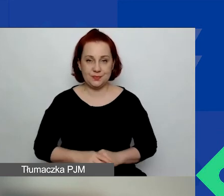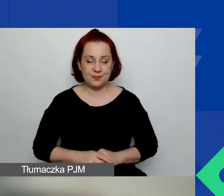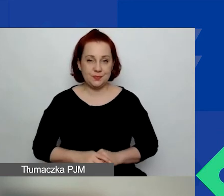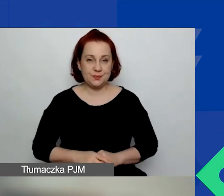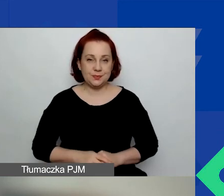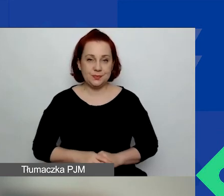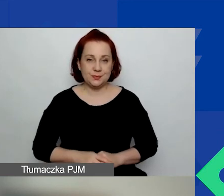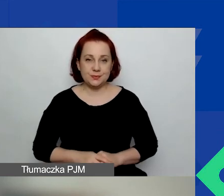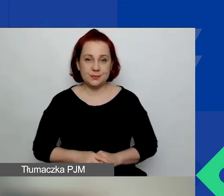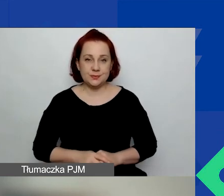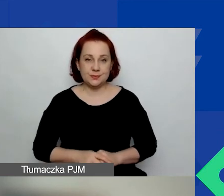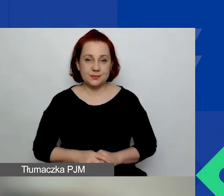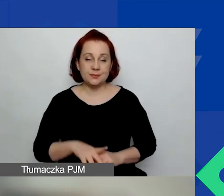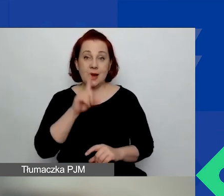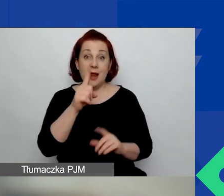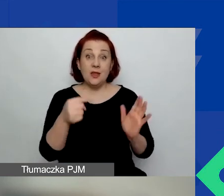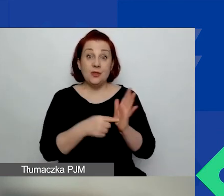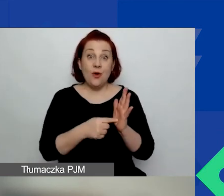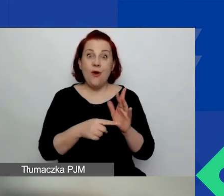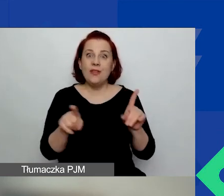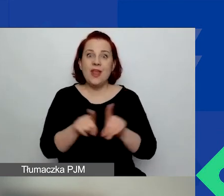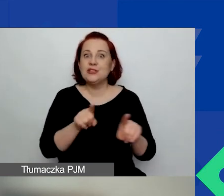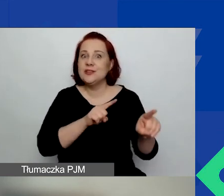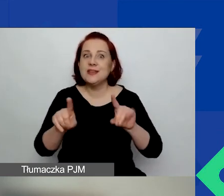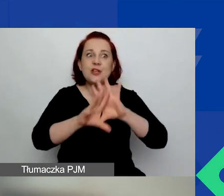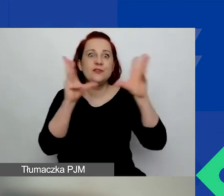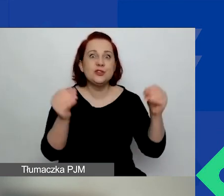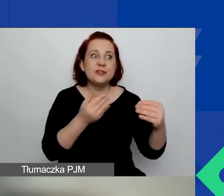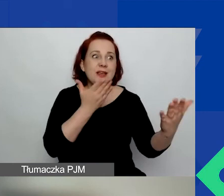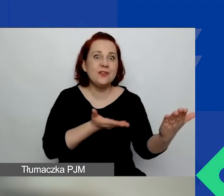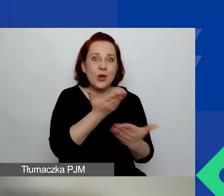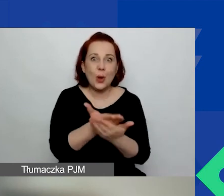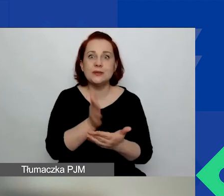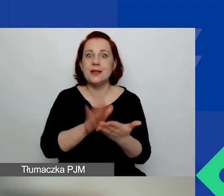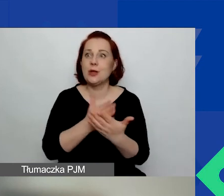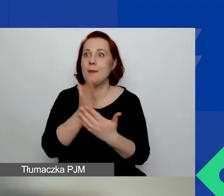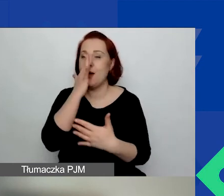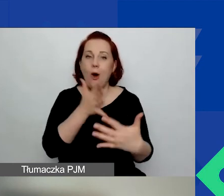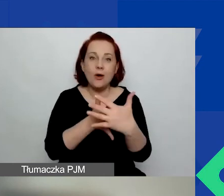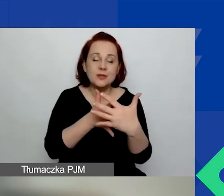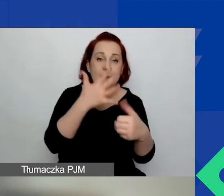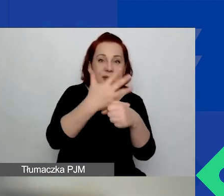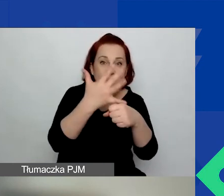Ale to też nie znaczy, że wszystkie wnioski, które będą ocenione na 50 i więcej procent punktów,